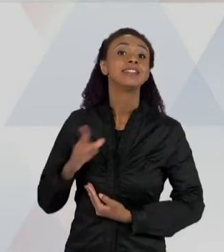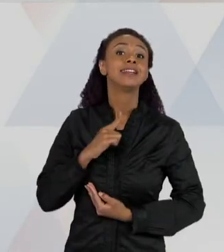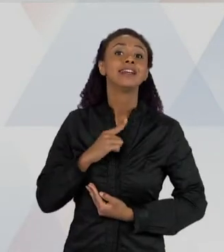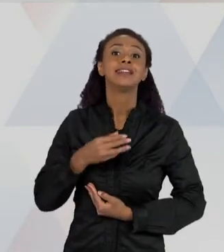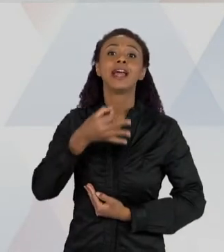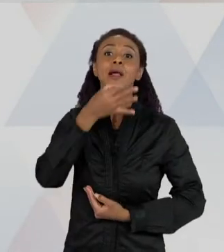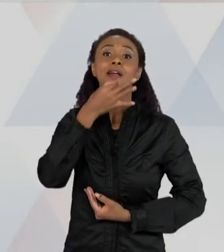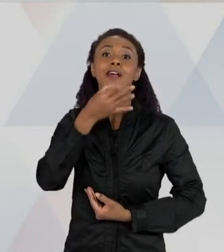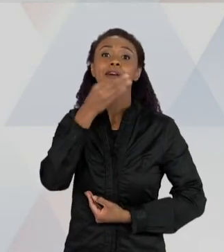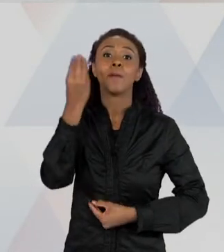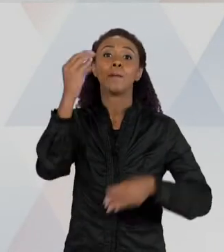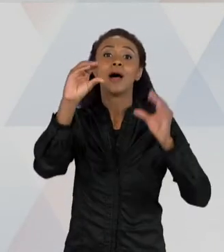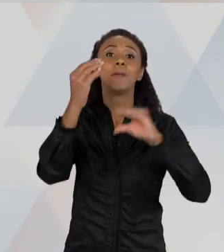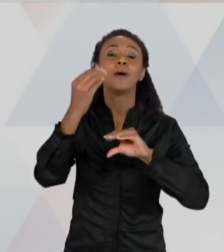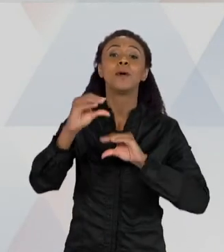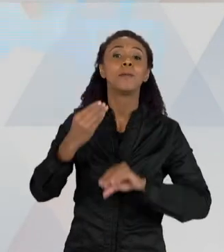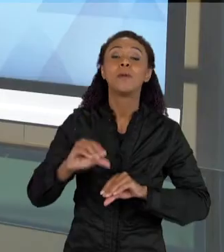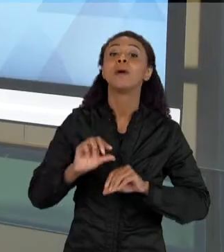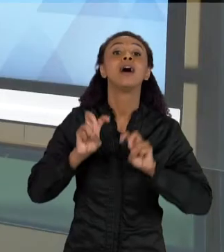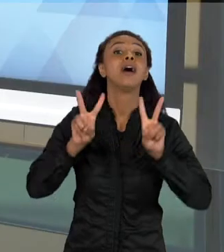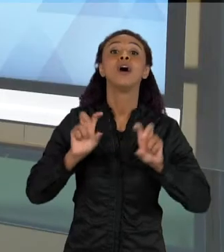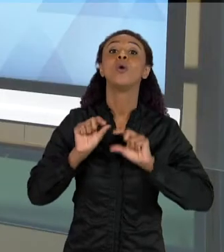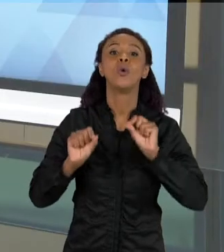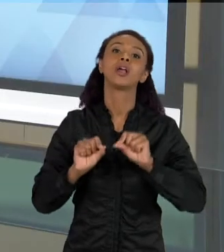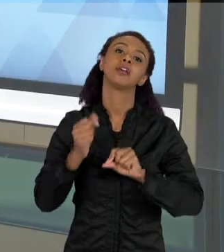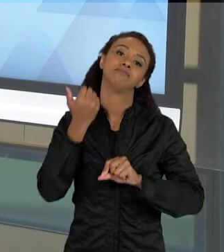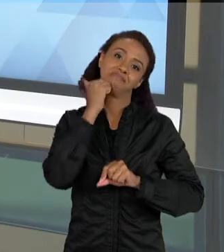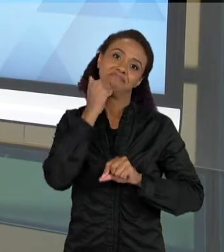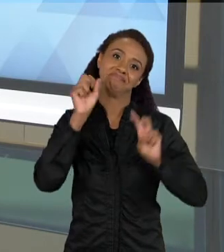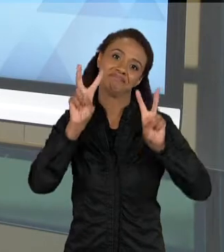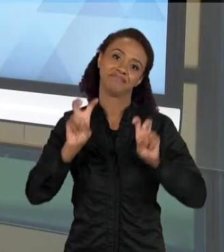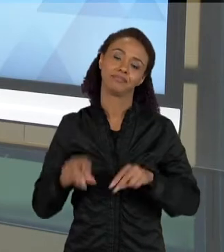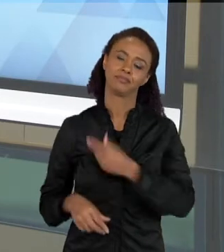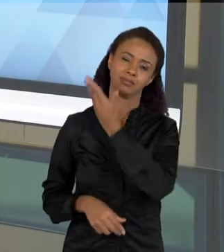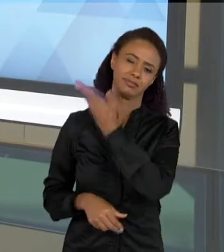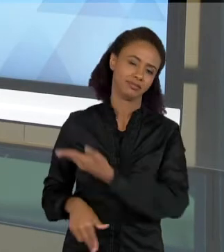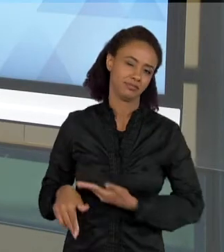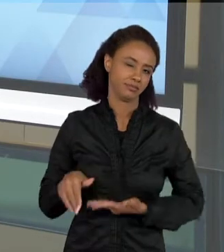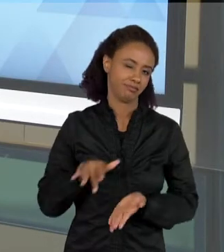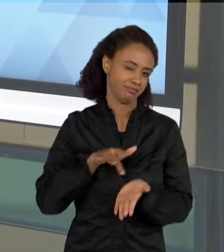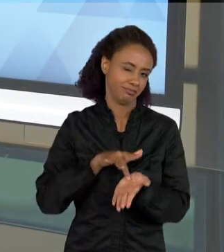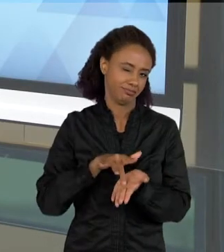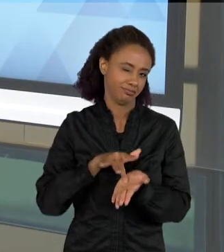TEMA DA CIÊNCIA. LOGICO, É UMA PÁGINA FICTÍCIA QUE A GENTE CRIOU ESSA PÁGINA PARA